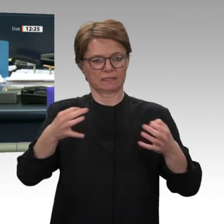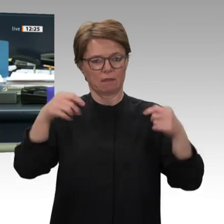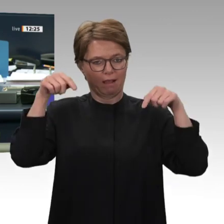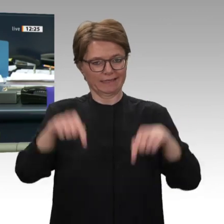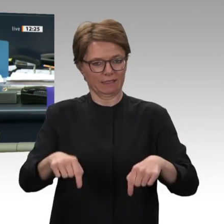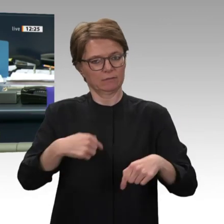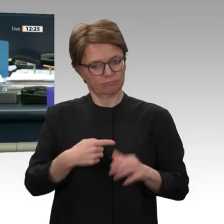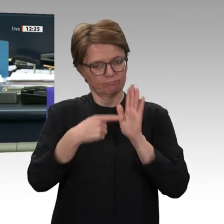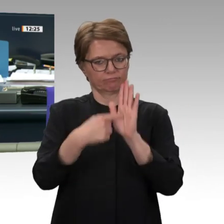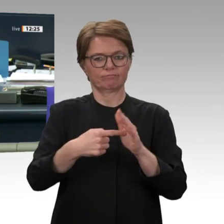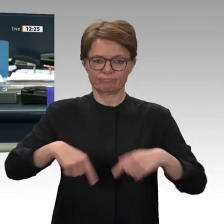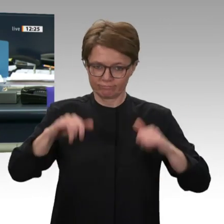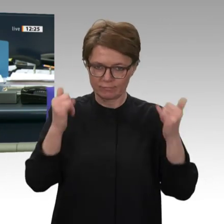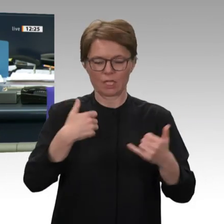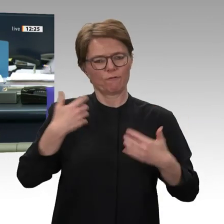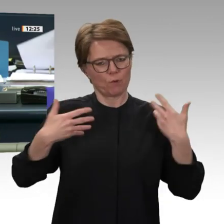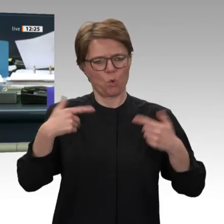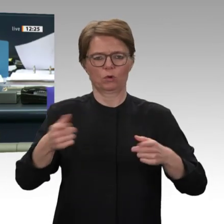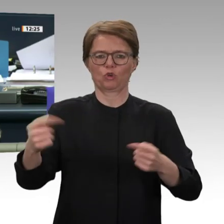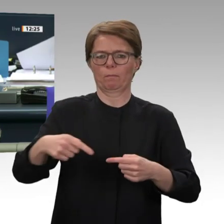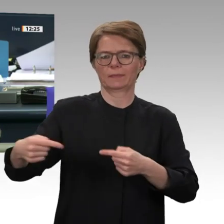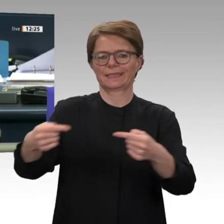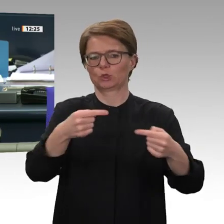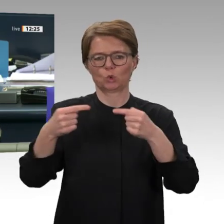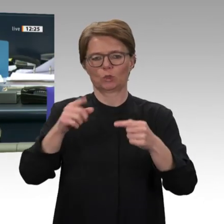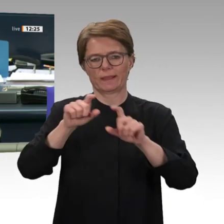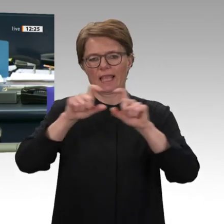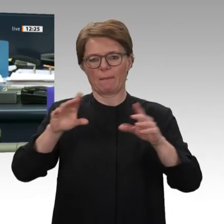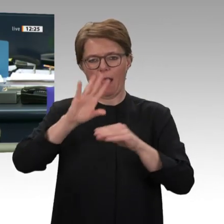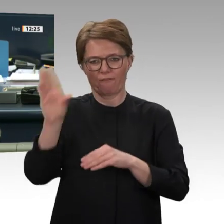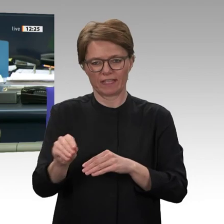Nächste und letzte Rednerin in dieser Debatte: Anita Schäfer für die CDU/CSU-Fraktion.